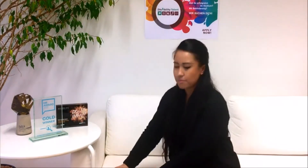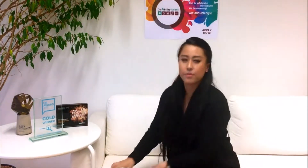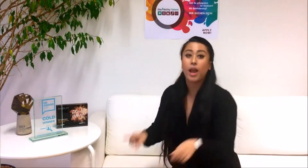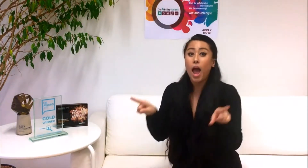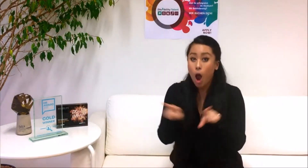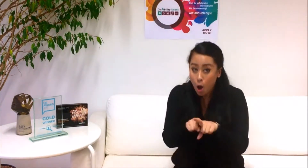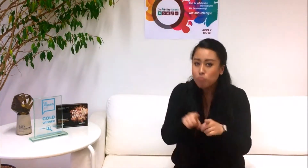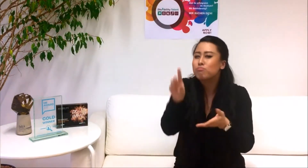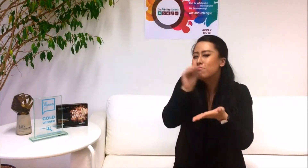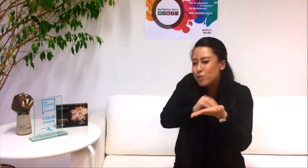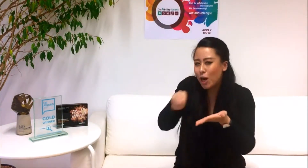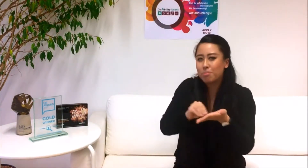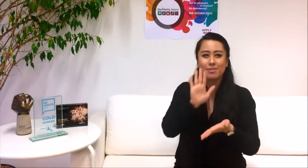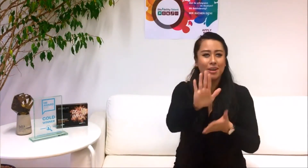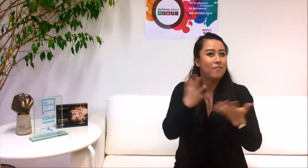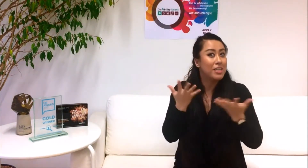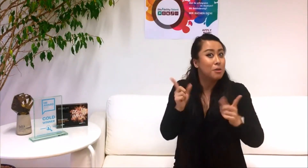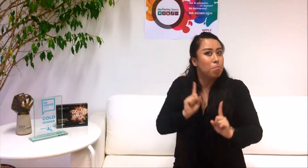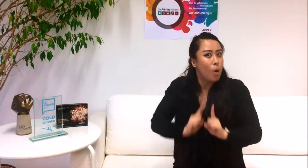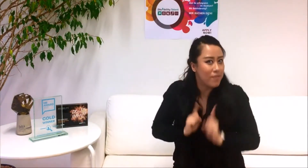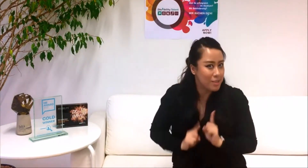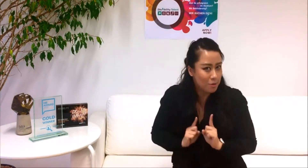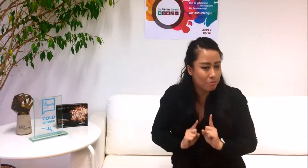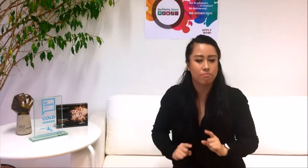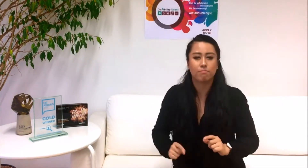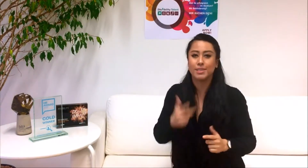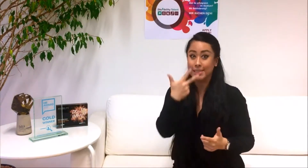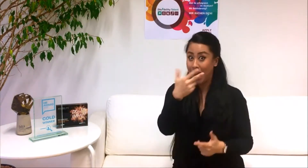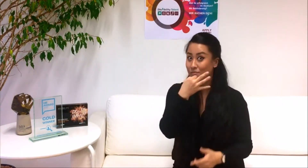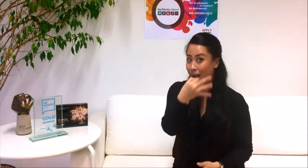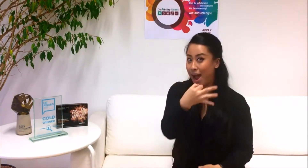Und beantworte uns bitte drei Fragen zu deiner Motivation.